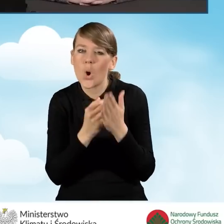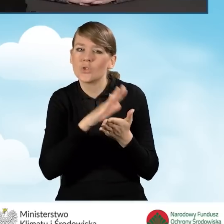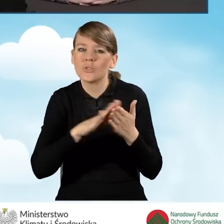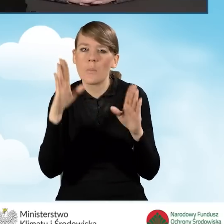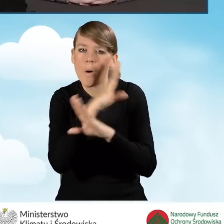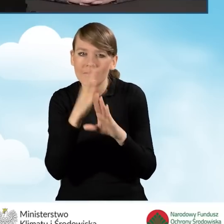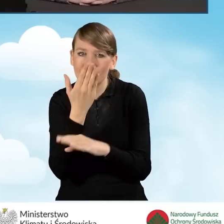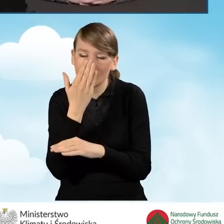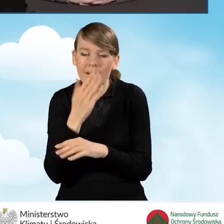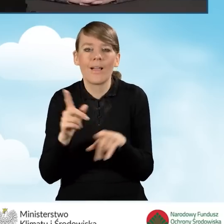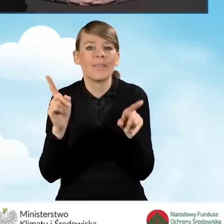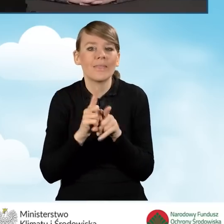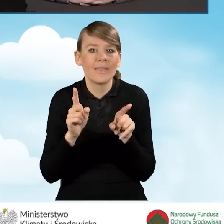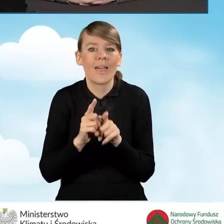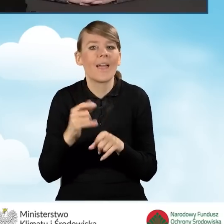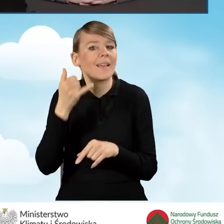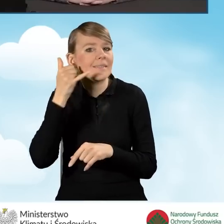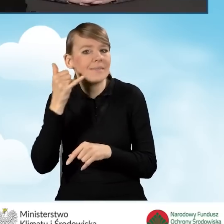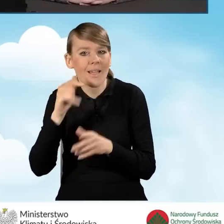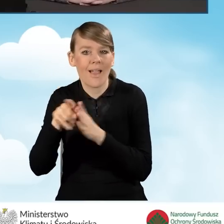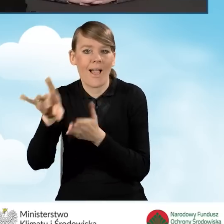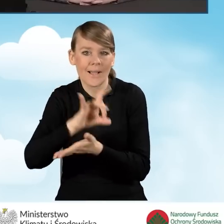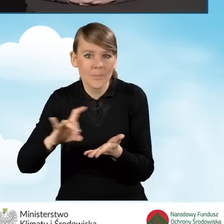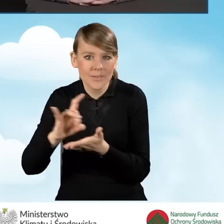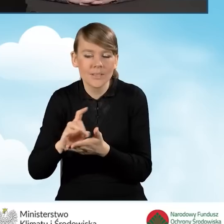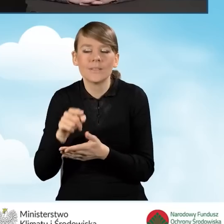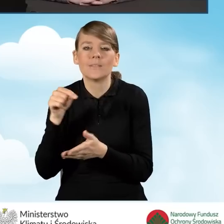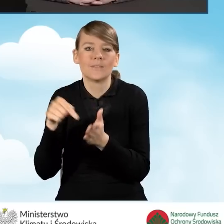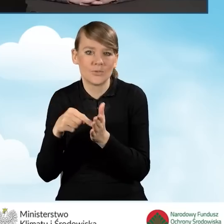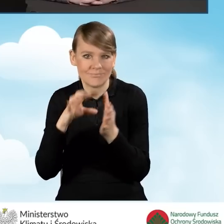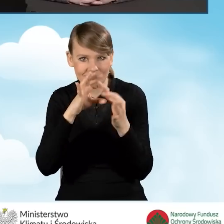a także infolinia dla gmin w zakresie działania programu Czyste Powietrze.